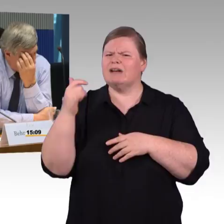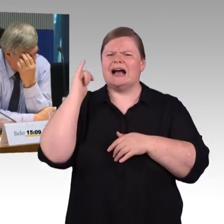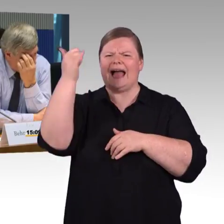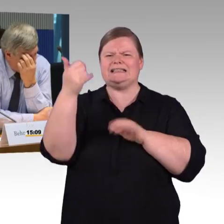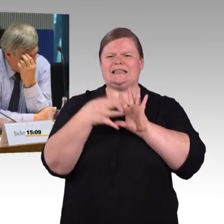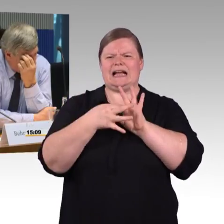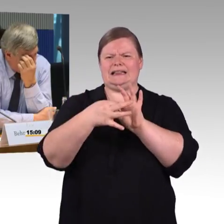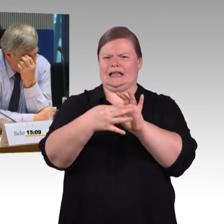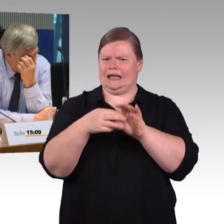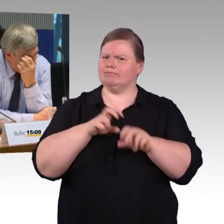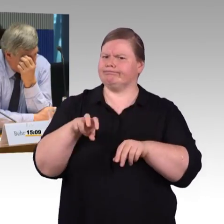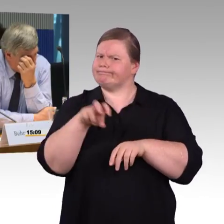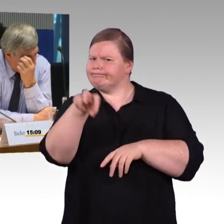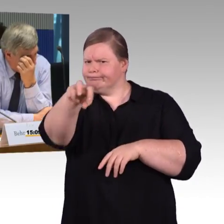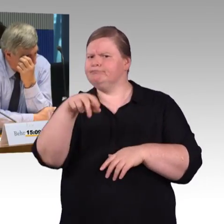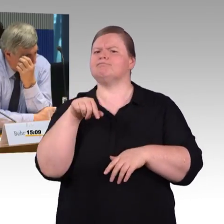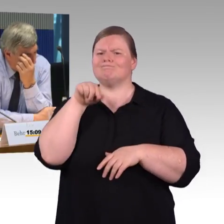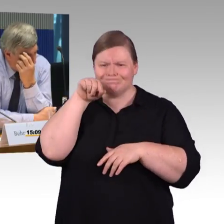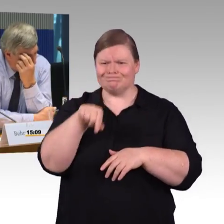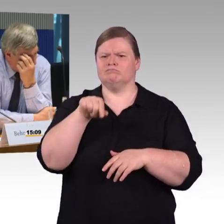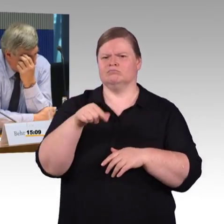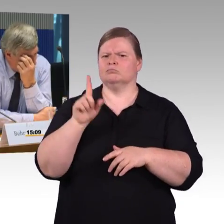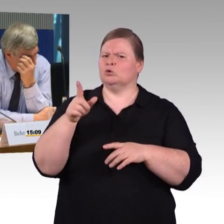also noch mal speziell für Barrierefreiheit diese Reiseketten.